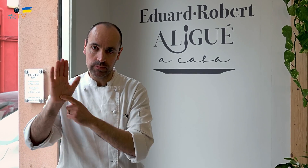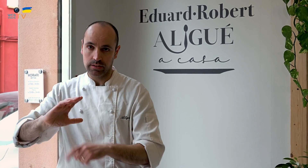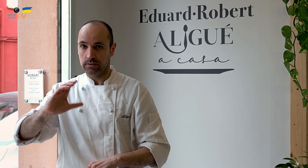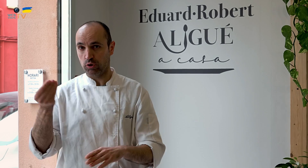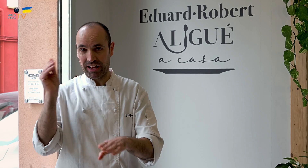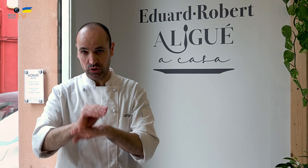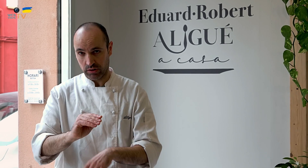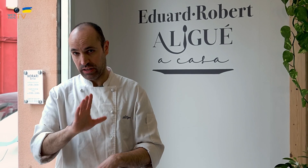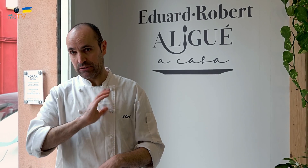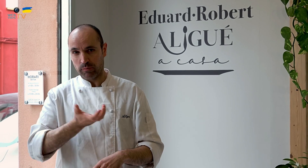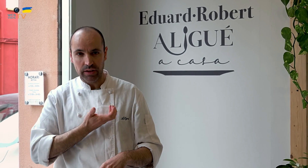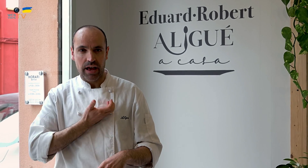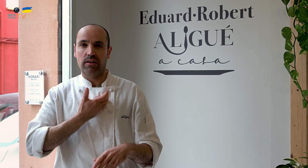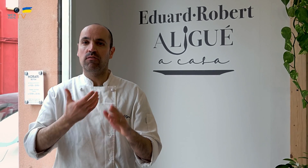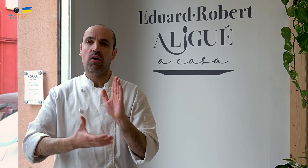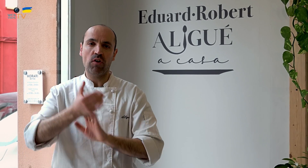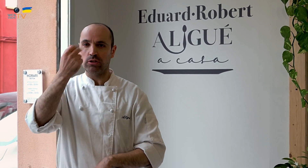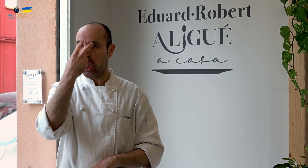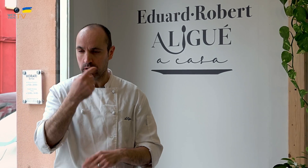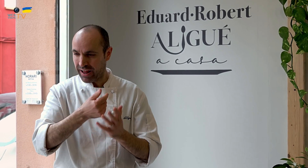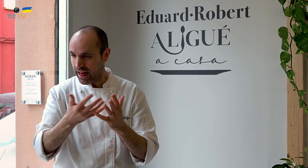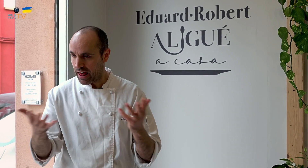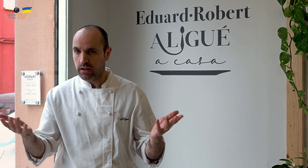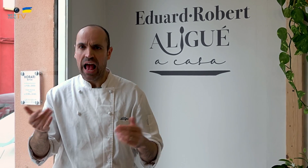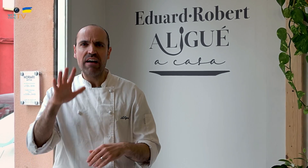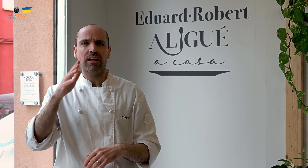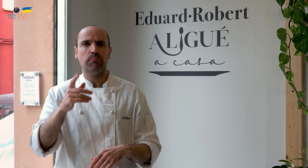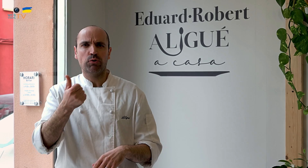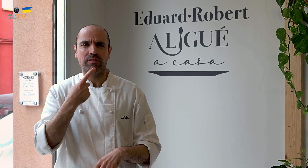lo presentamos para obtener una subvención del Ayuntamiento, la Fundación Once, etc.